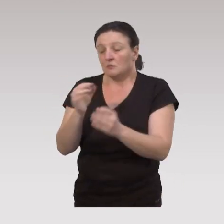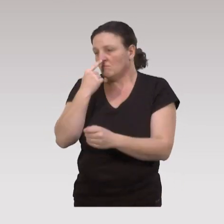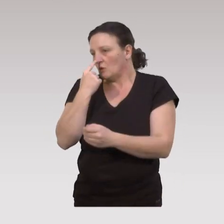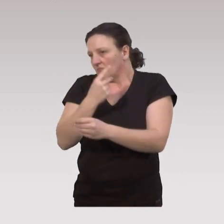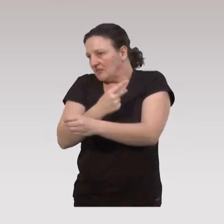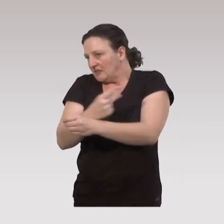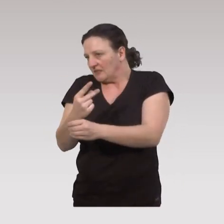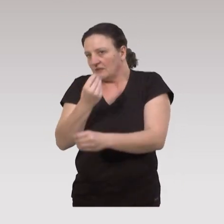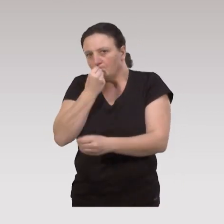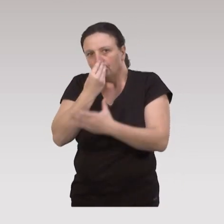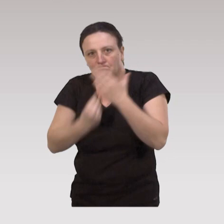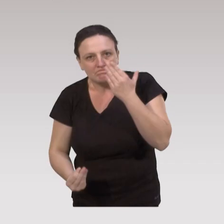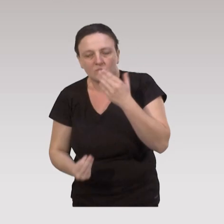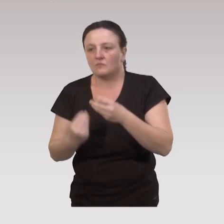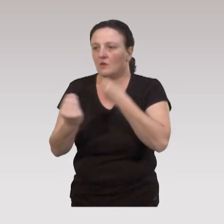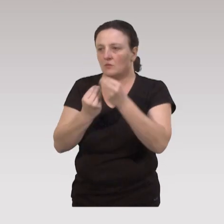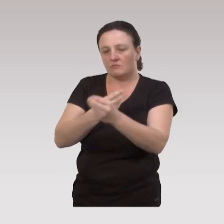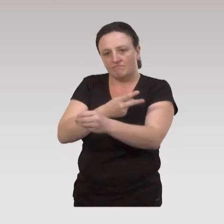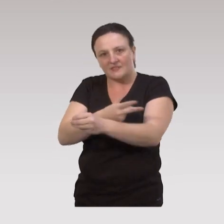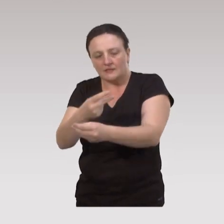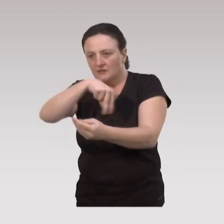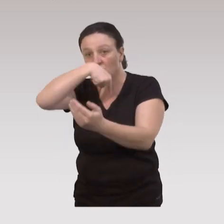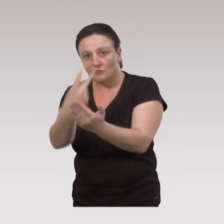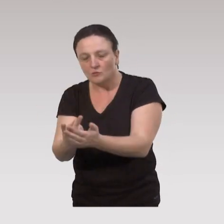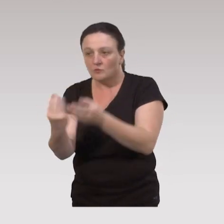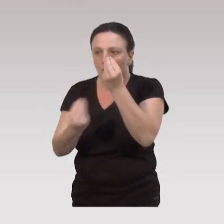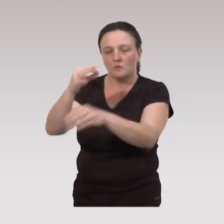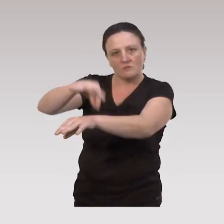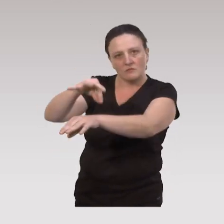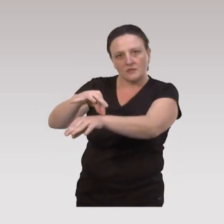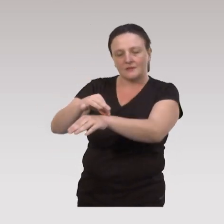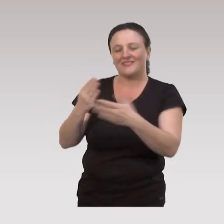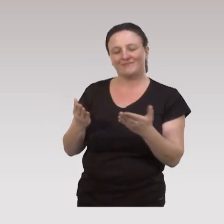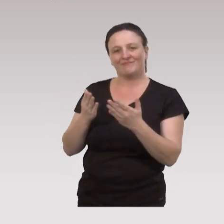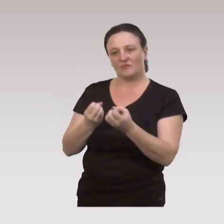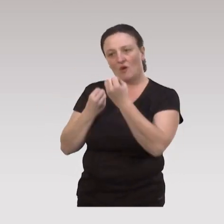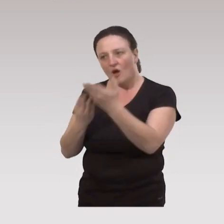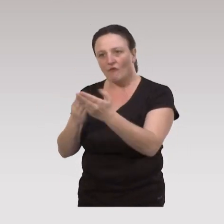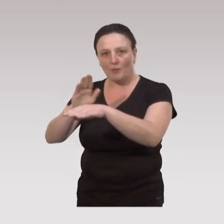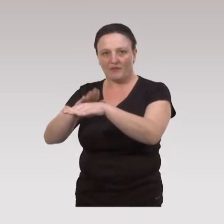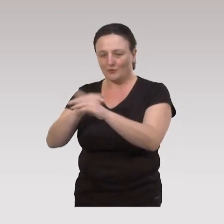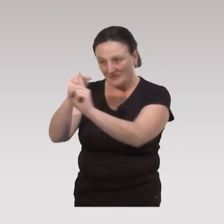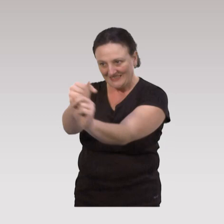des risques de dénutrition, des risques de chutes, des pathologies et là, on va avoir des offres de prévention ciblée.